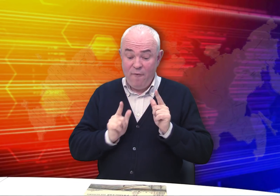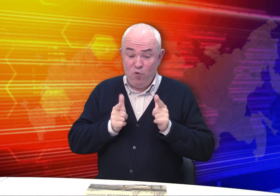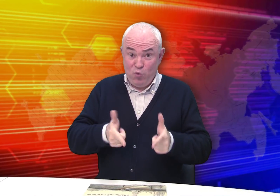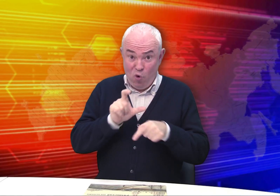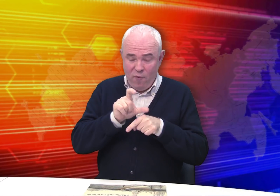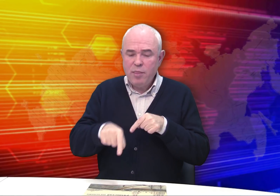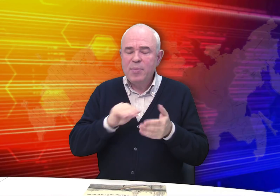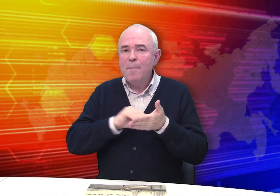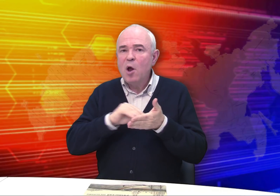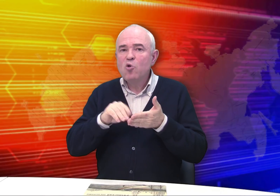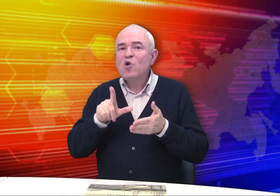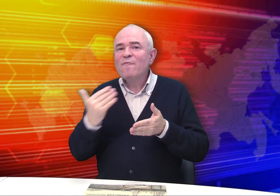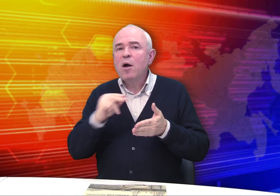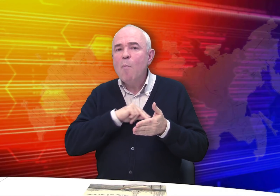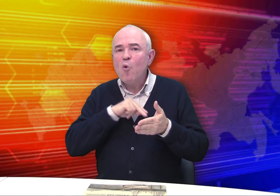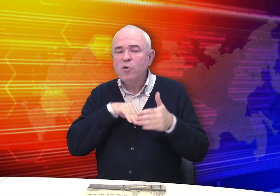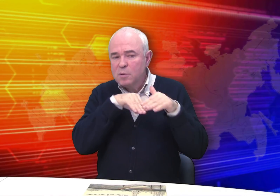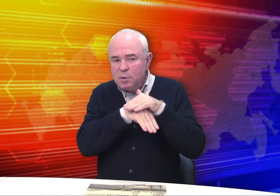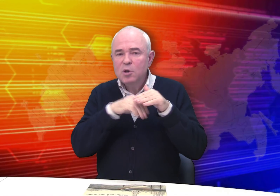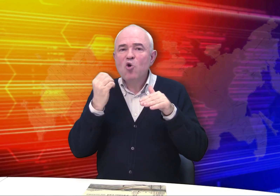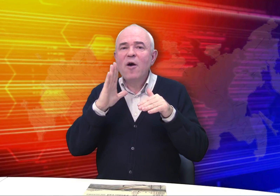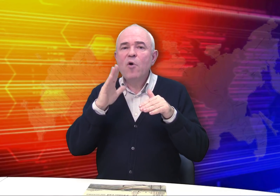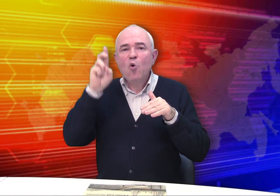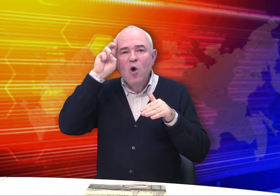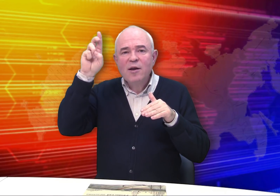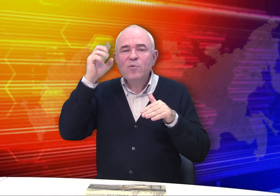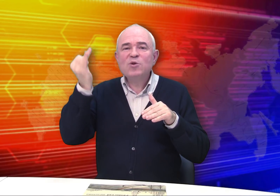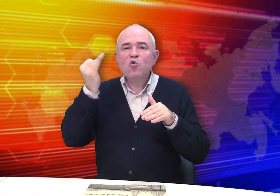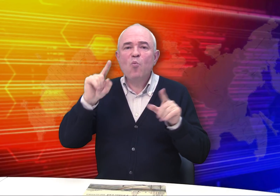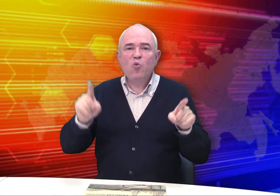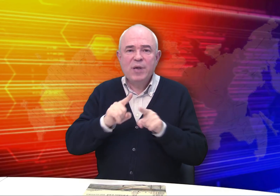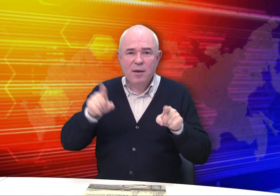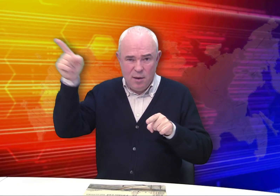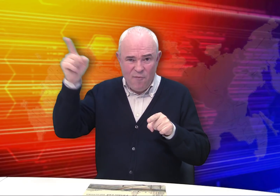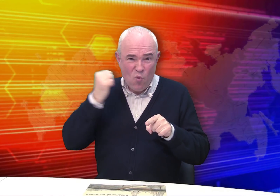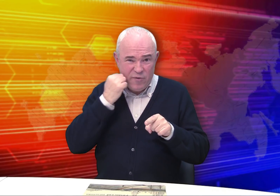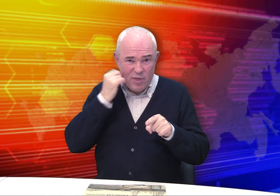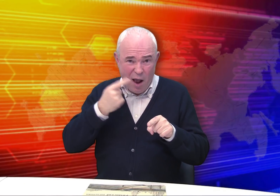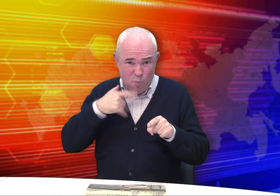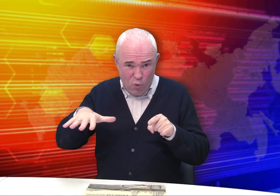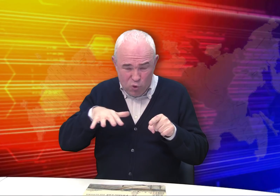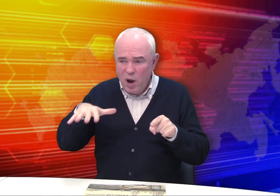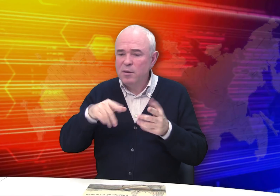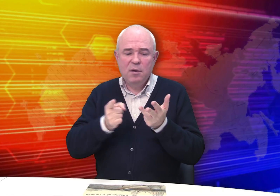Но во вступительном слове написано, что его работы находятся также в собрании Государственного Исторического музея – в Москве, на Красной площади,